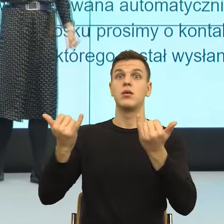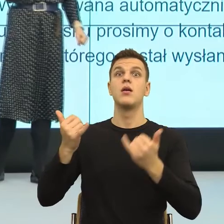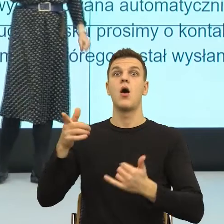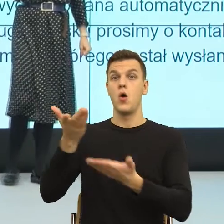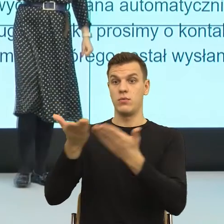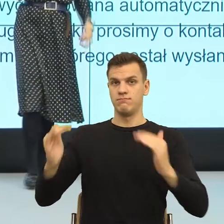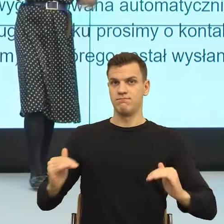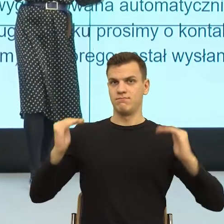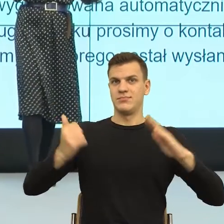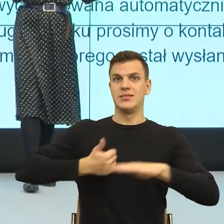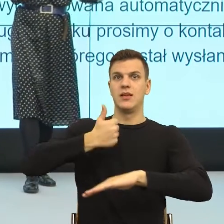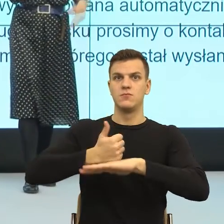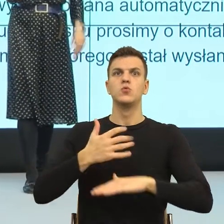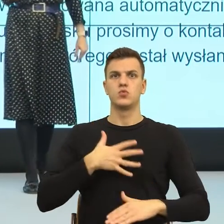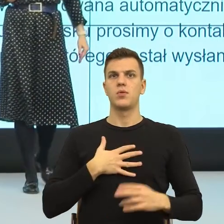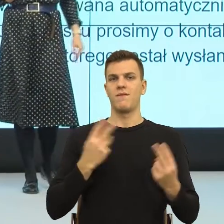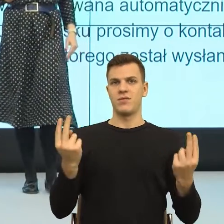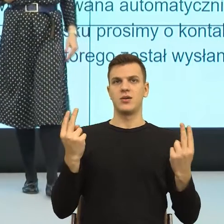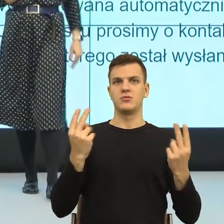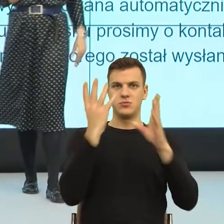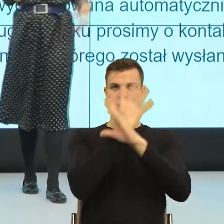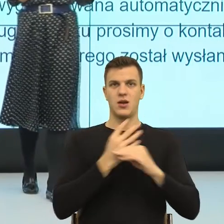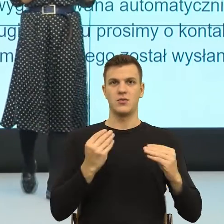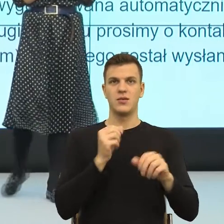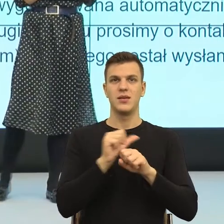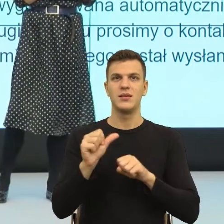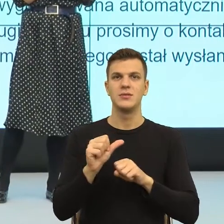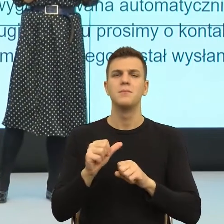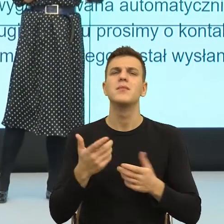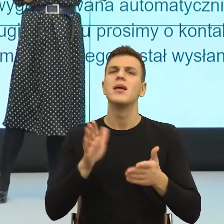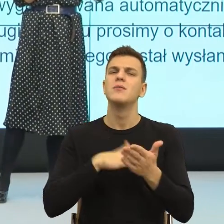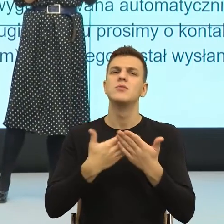Natomiast o czym np. pisze Noam Bari w książce Homo sapiens, XXI wiek to